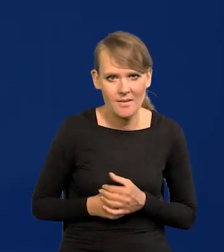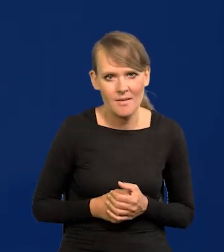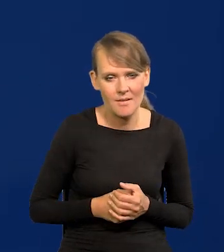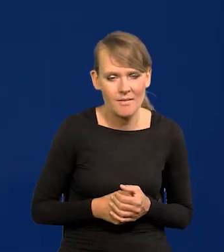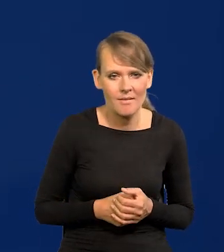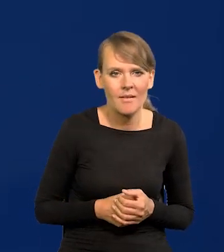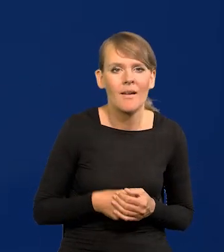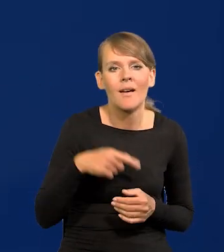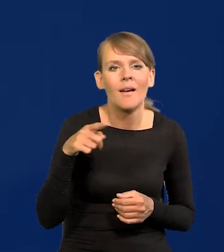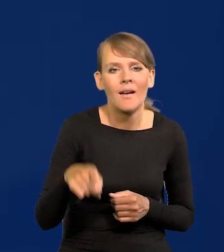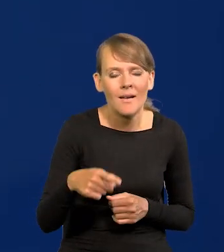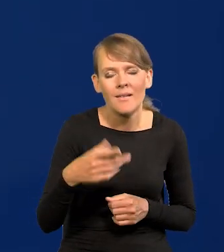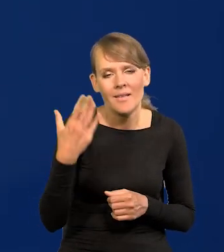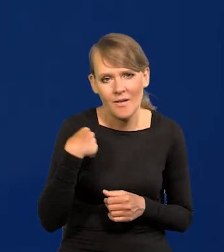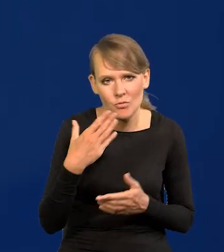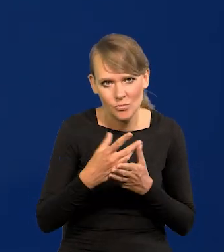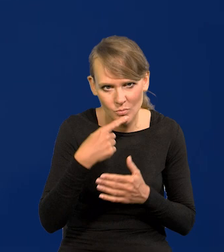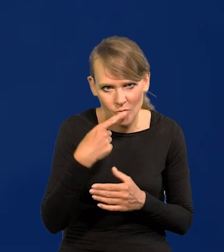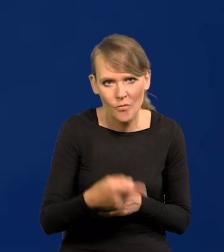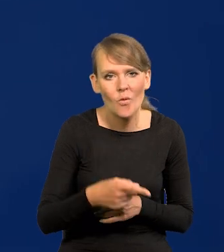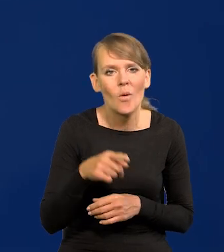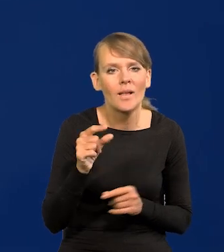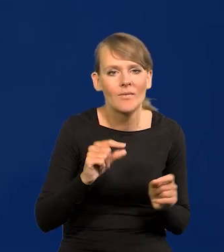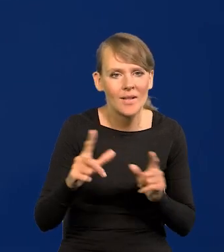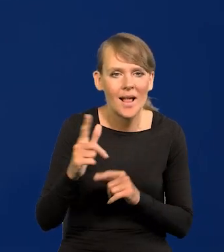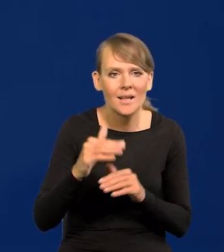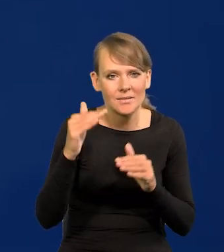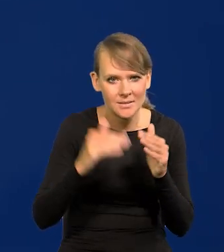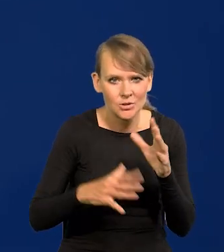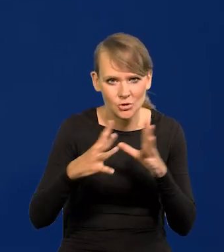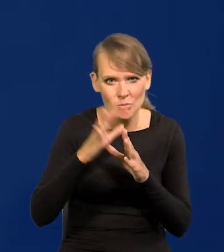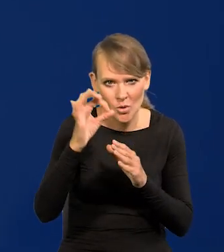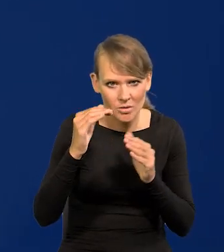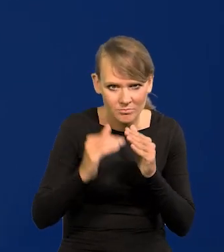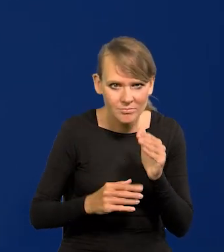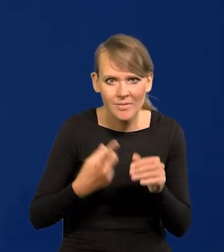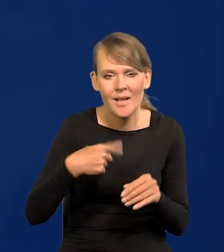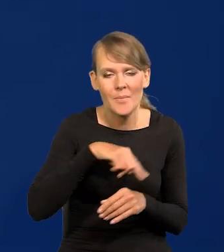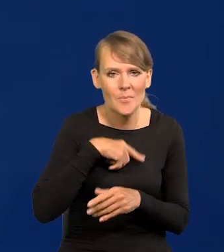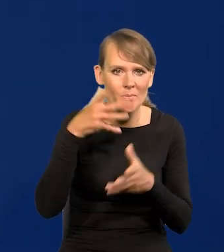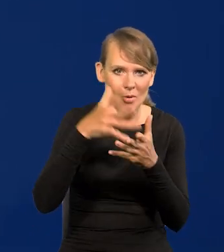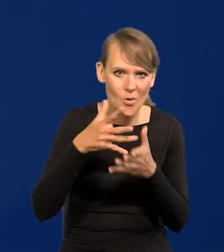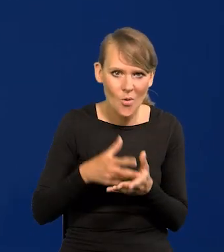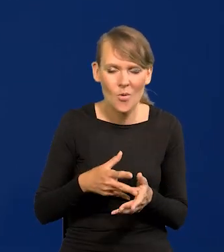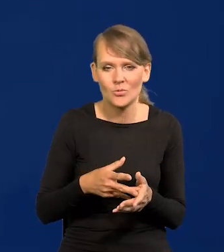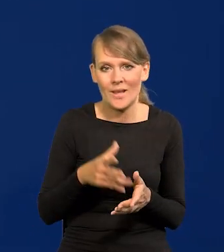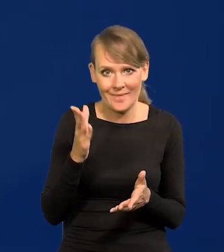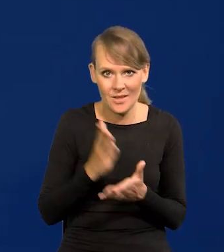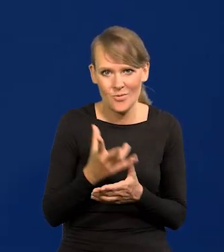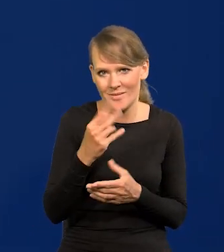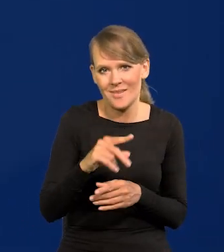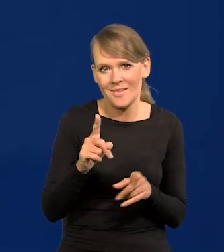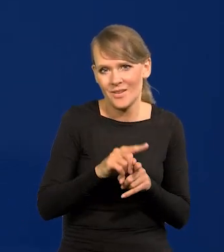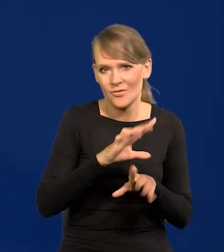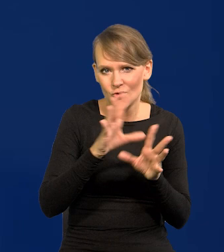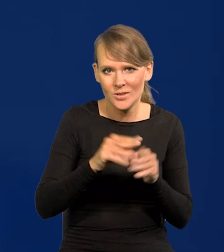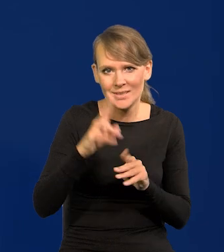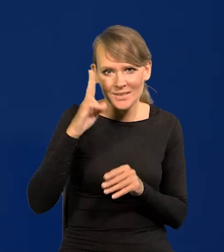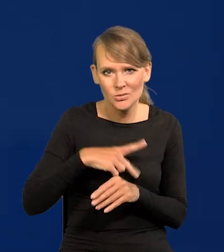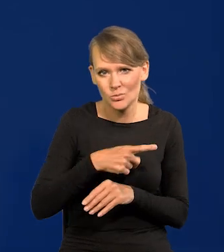jednocyfrowa inflacja i projekcja nie tylko nasza, ale przecież wszystkich instytucji krajowych i międzynarodowych,